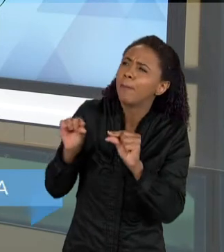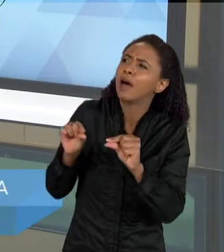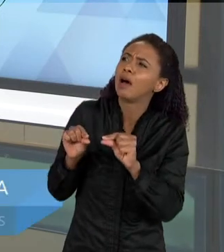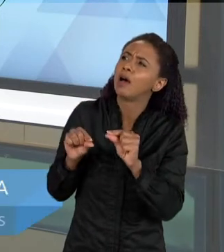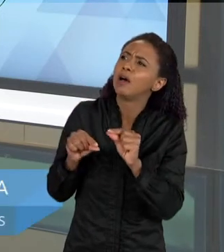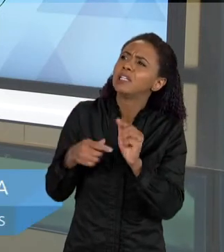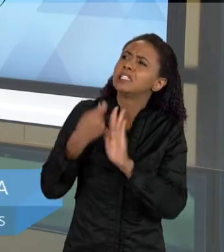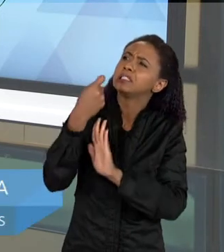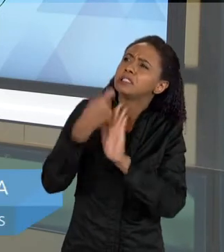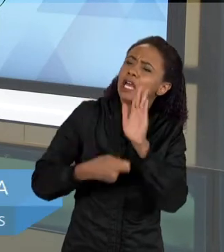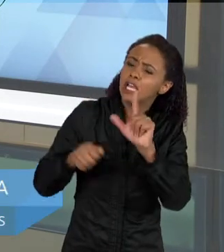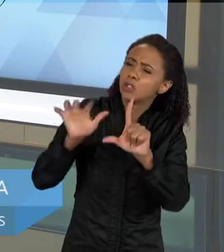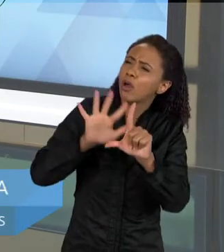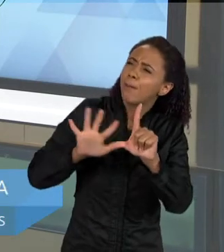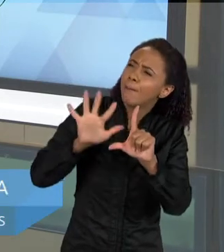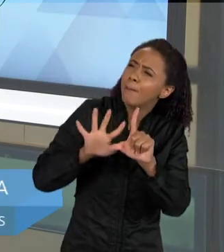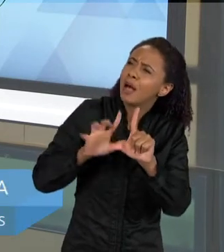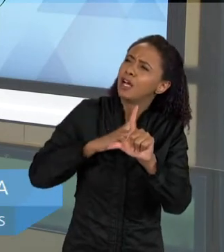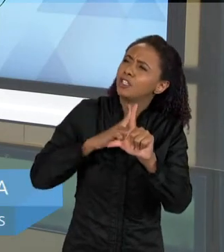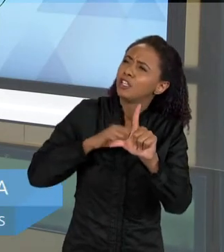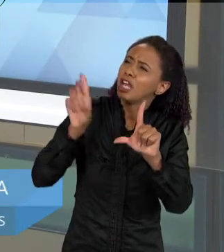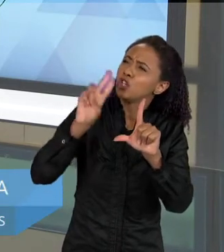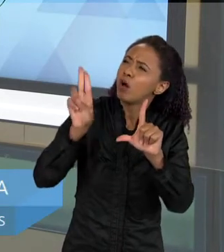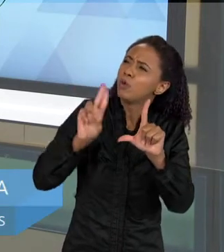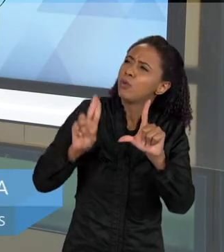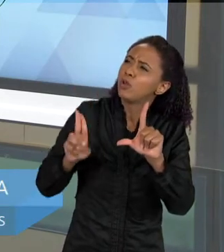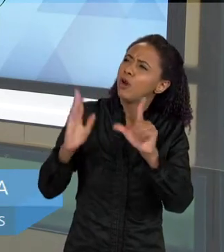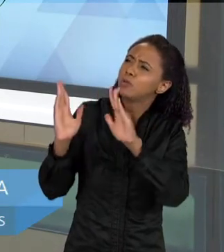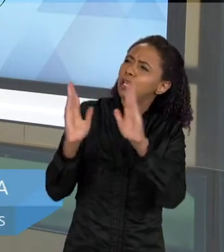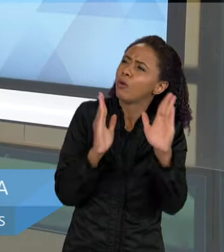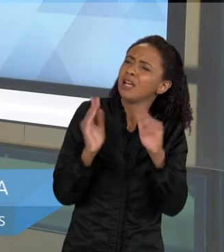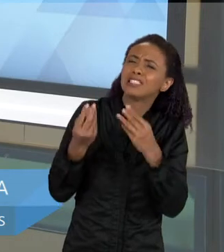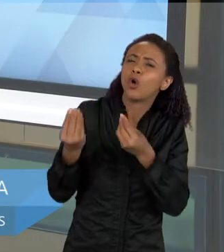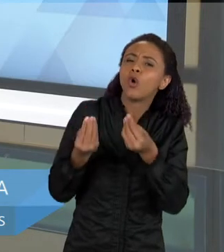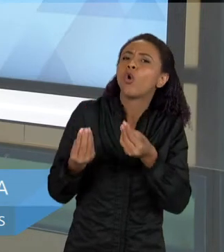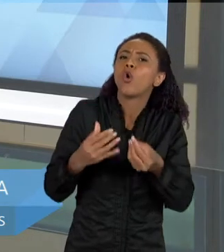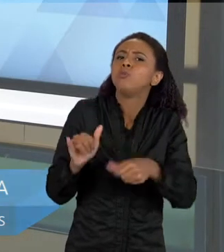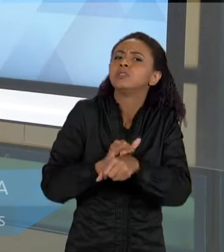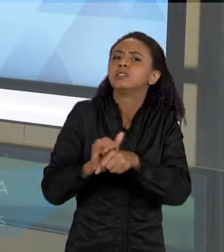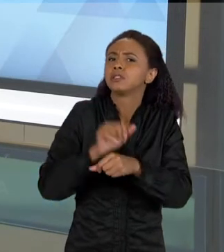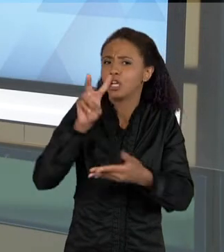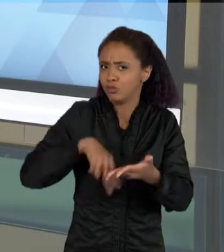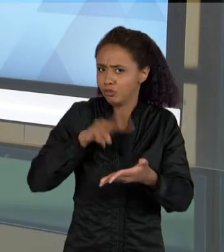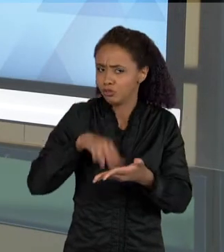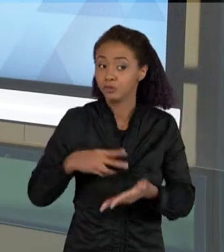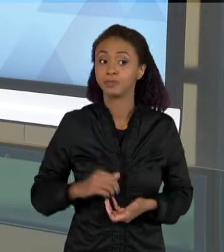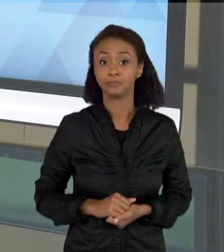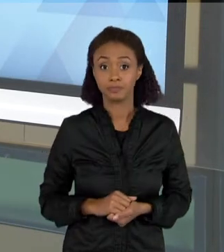TEXTO DE IMAGENS QUE TEM ESSA IDEIA DE SEQUÊNCIA? OUTRO TEXTO BASTANTE COMUM